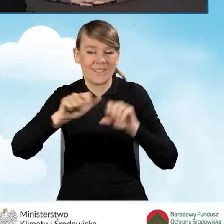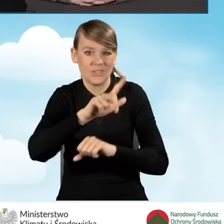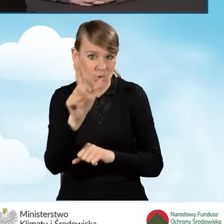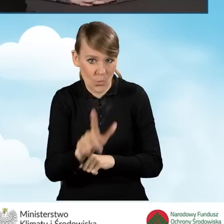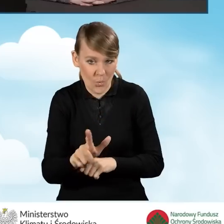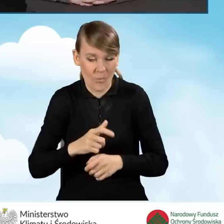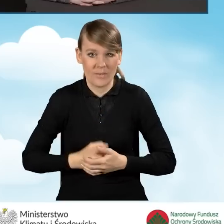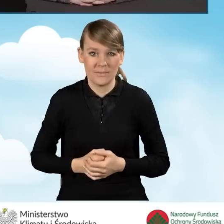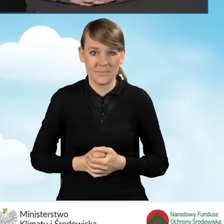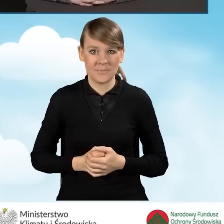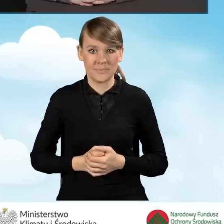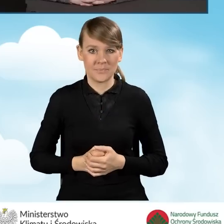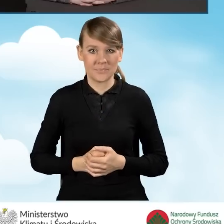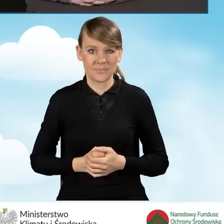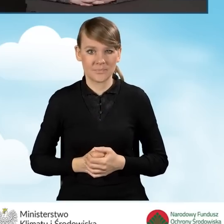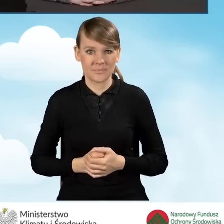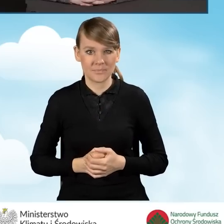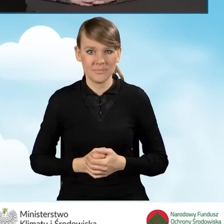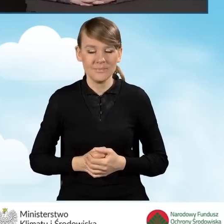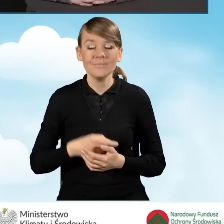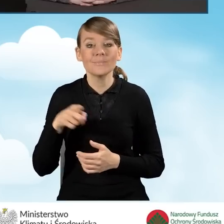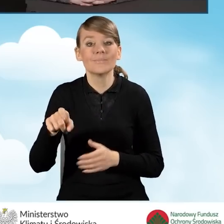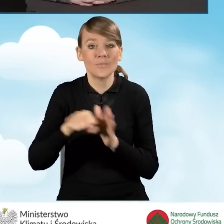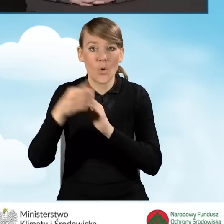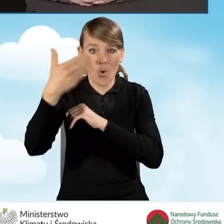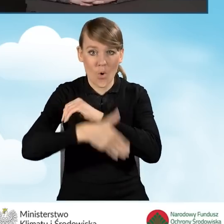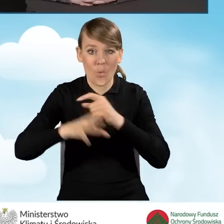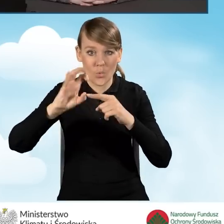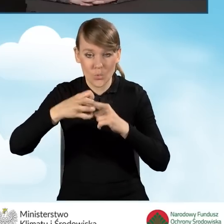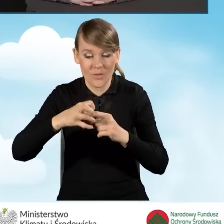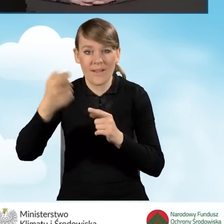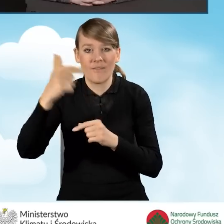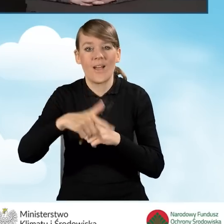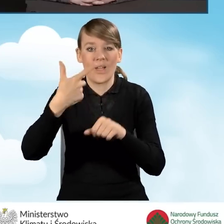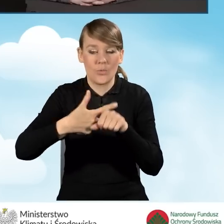Do końca grudnia 2022 roku,